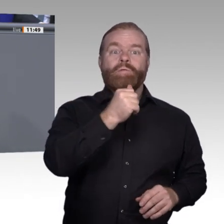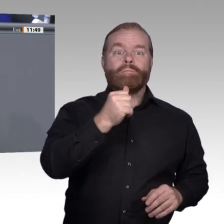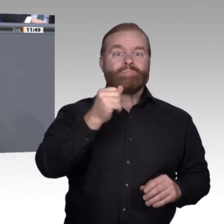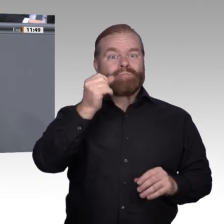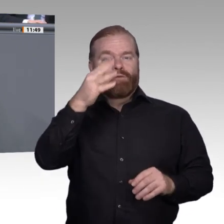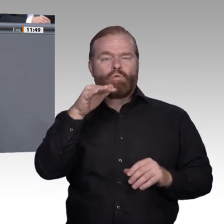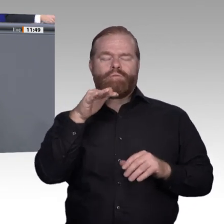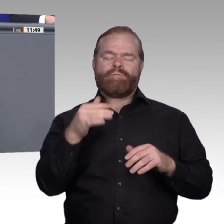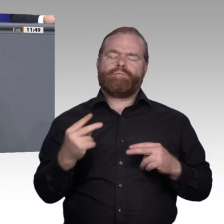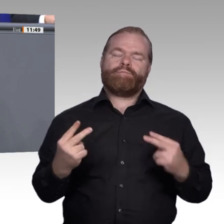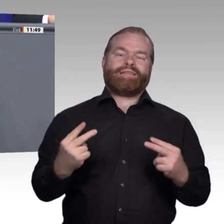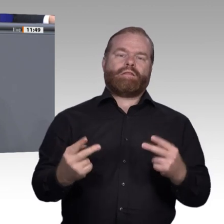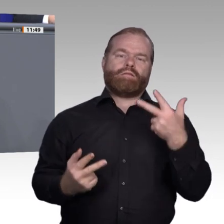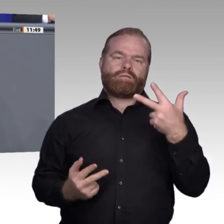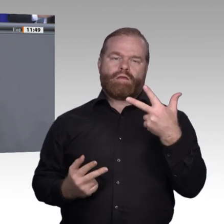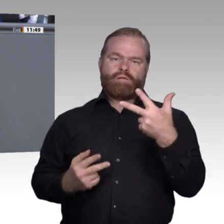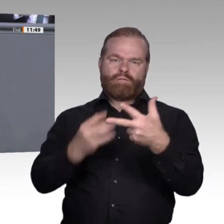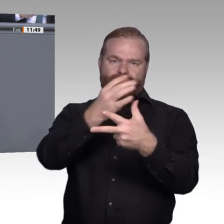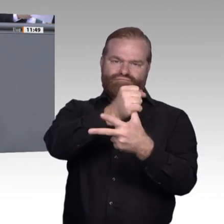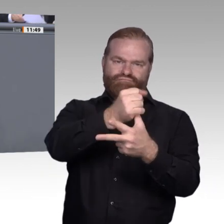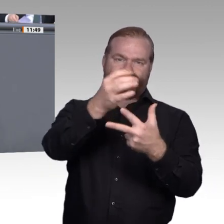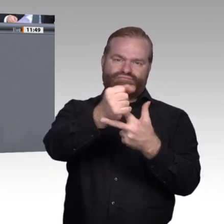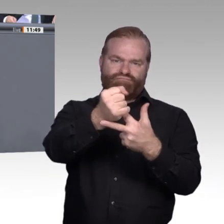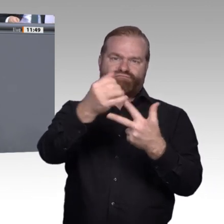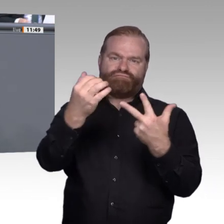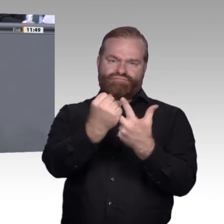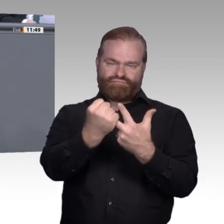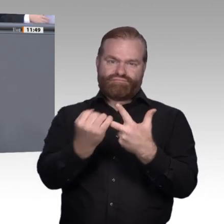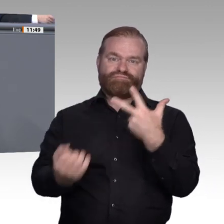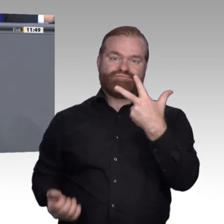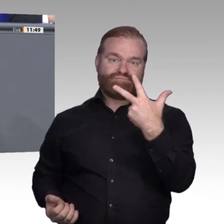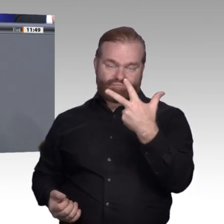geschaffen, in der es jedem möglich ist, durch entsprechende Teilhabe und eine Berufsperspektive